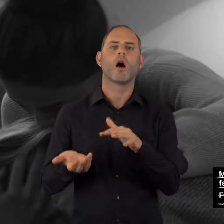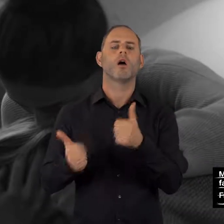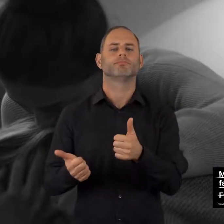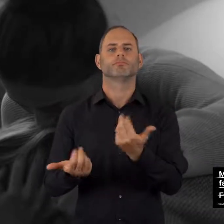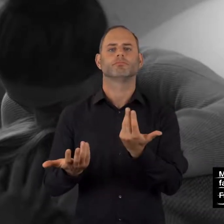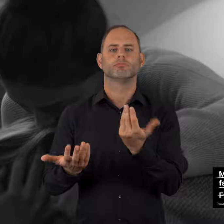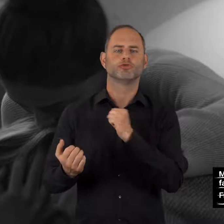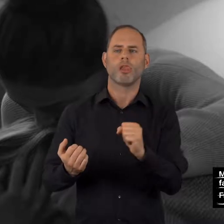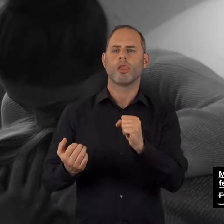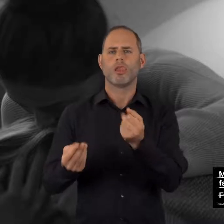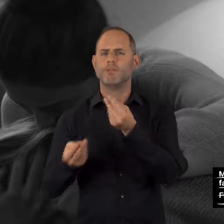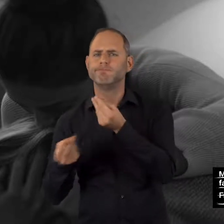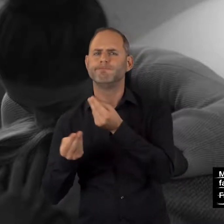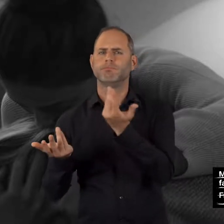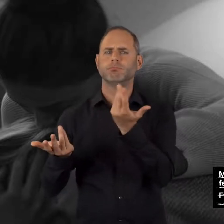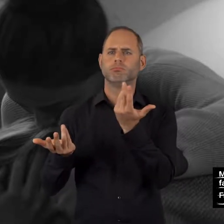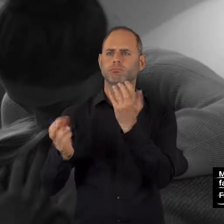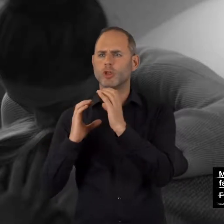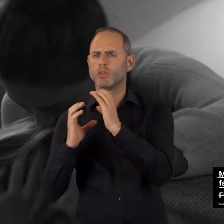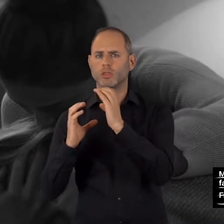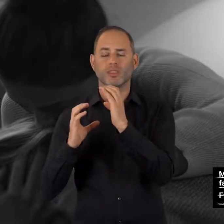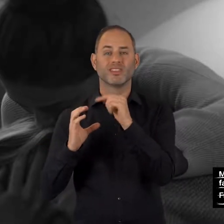und unverbindlich beraten zu lassen.